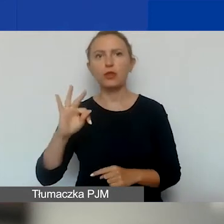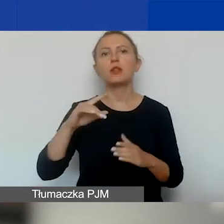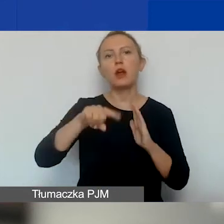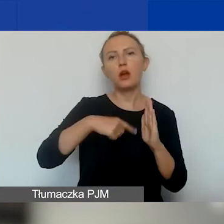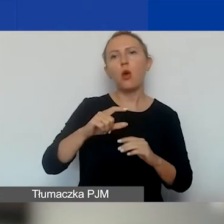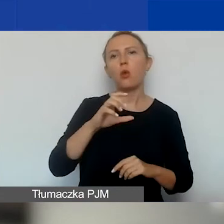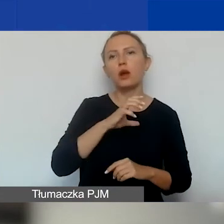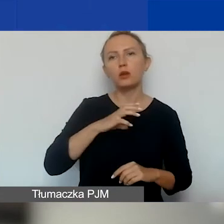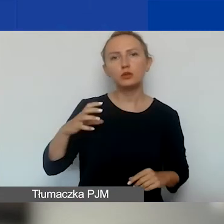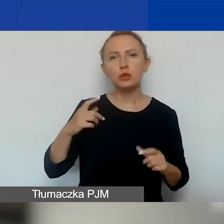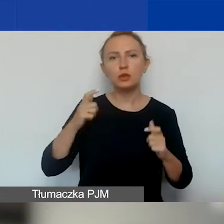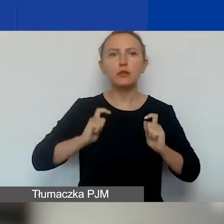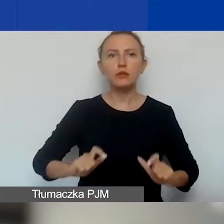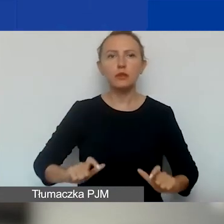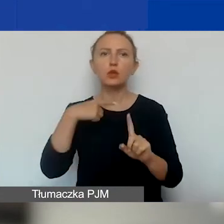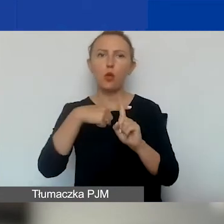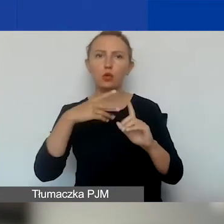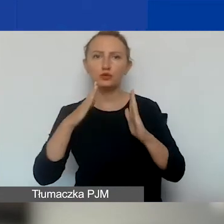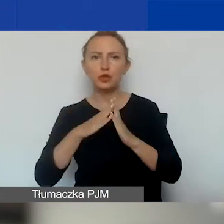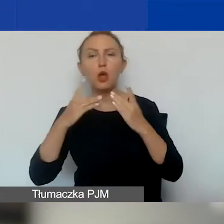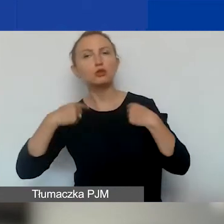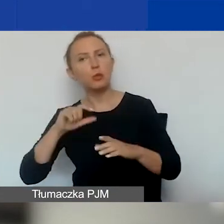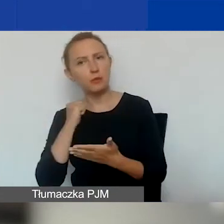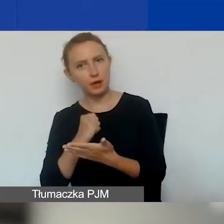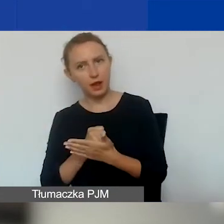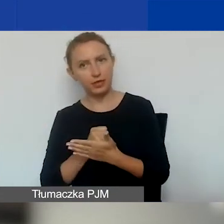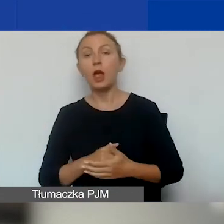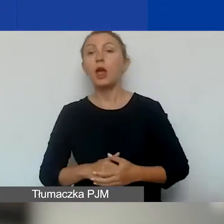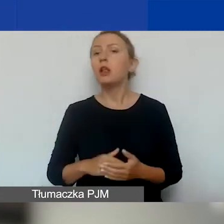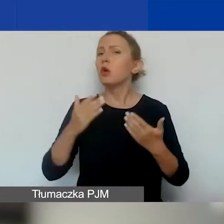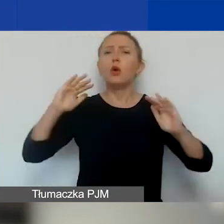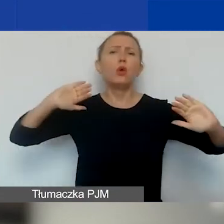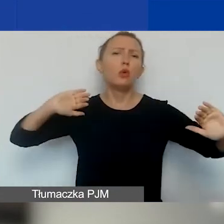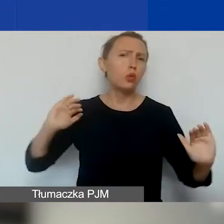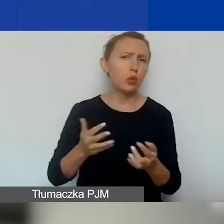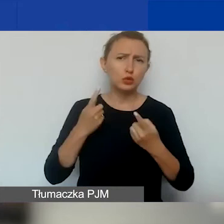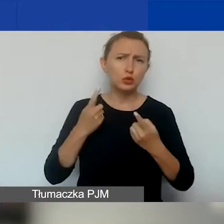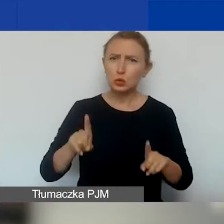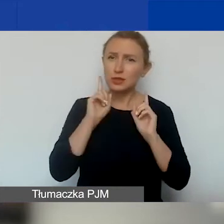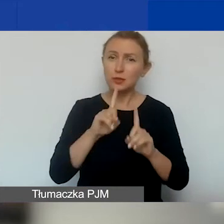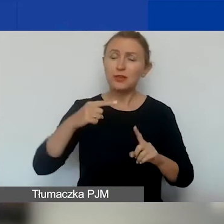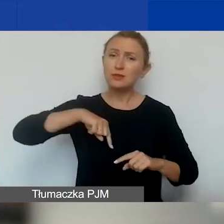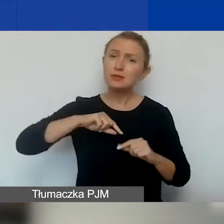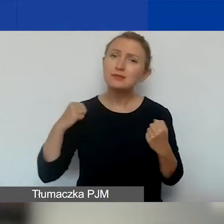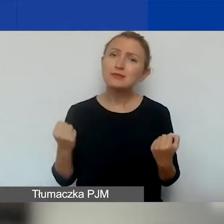kościelne osoby prawne. To jest naprawdę skrót. Postaraliśmy się,